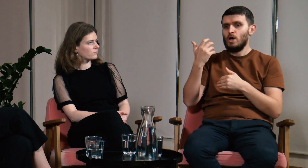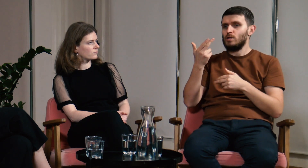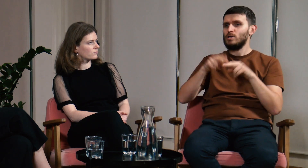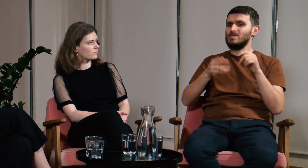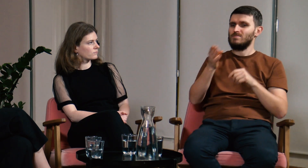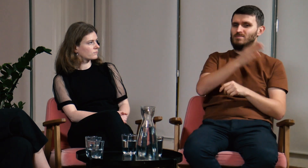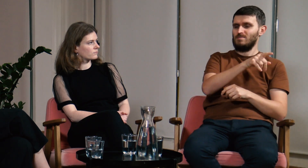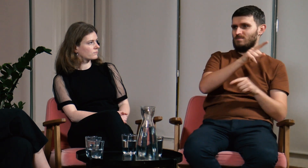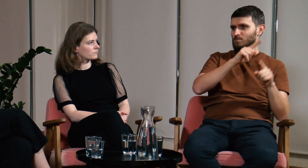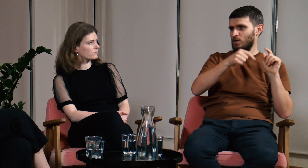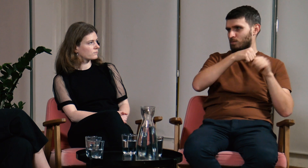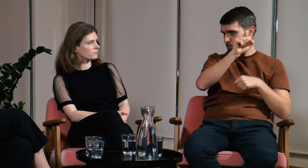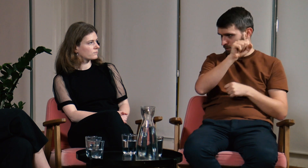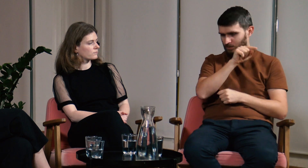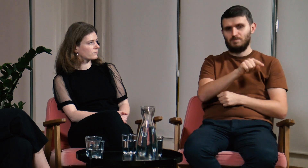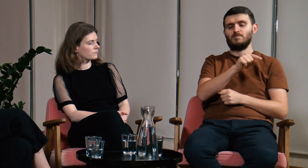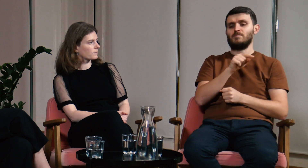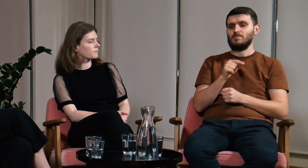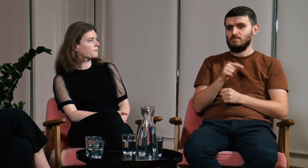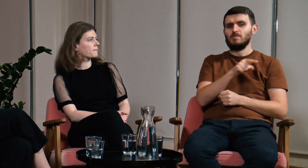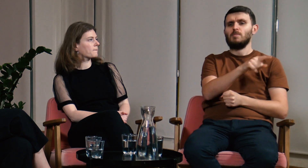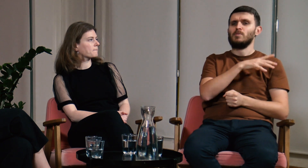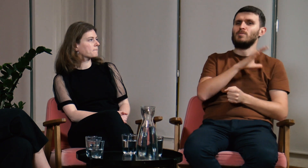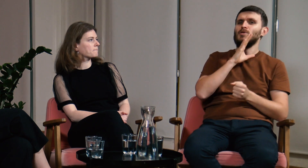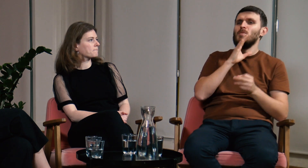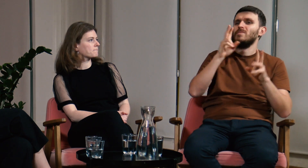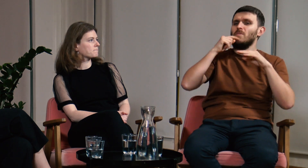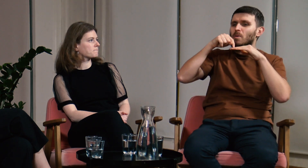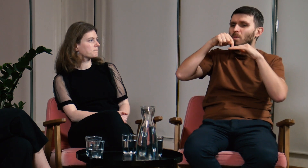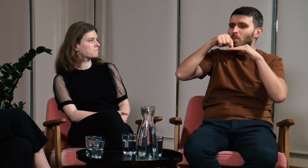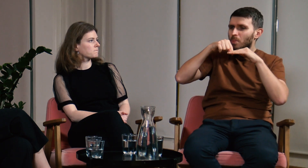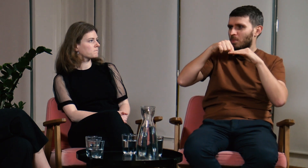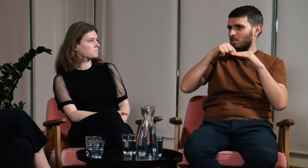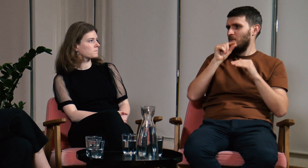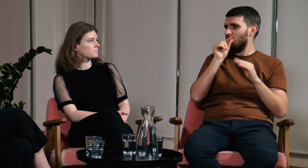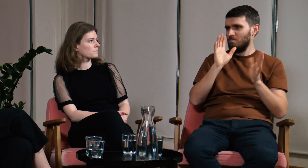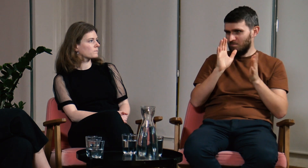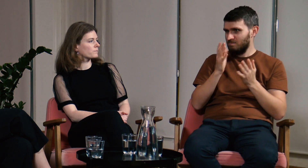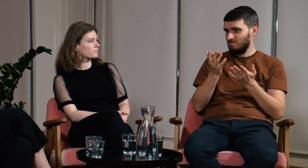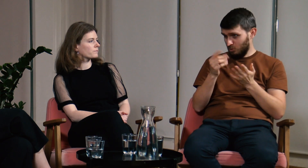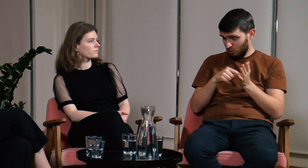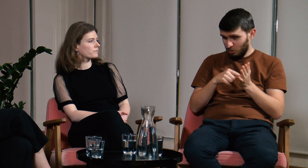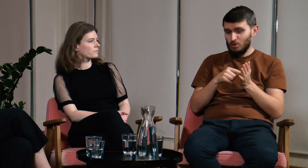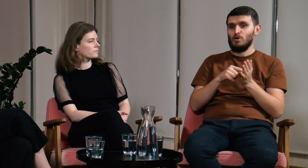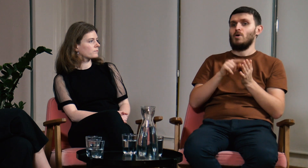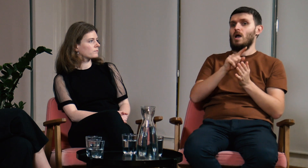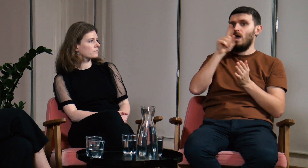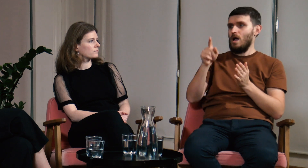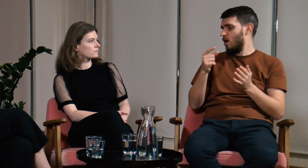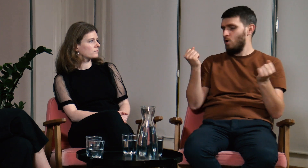były jedynie pobieżnie omówione. Dużo im to dało.